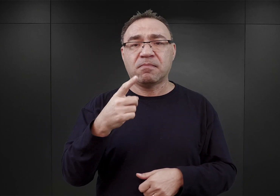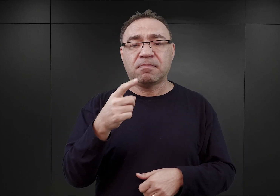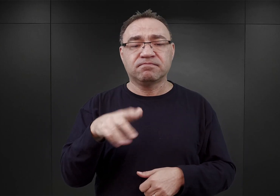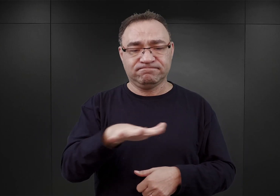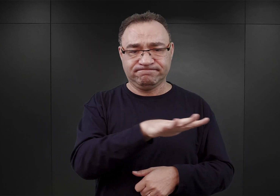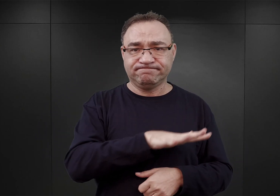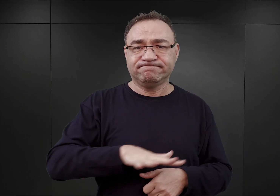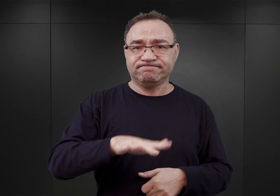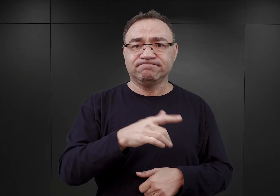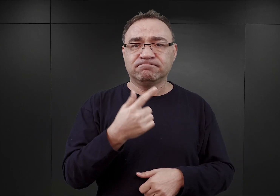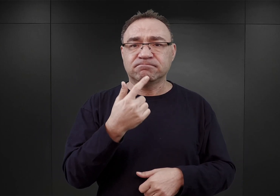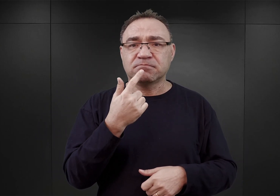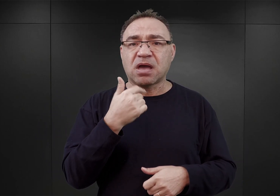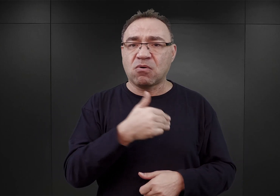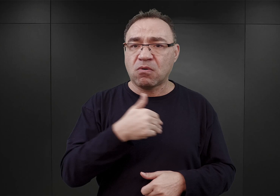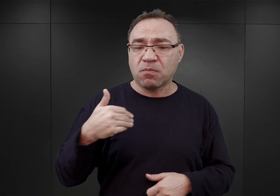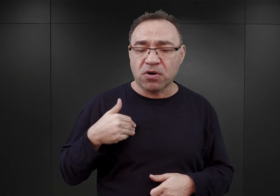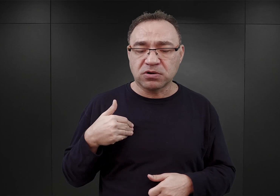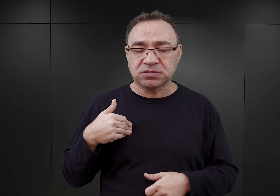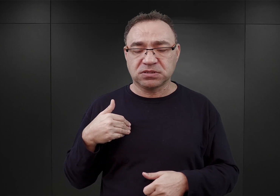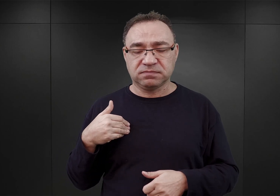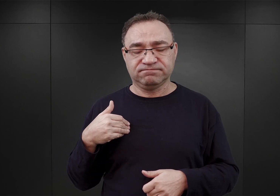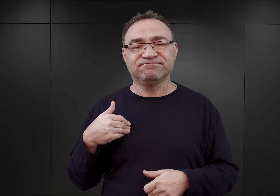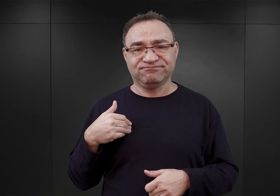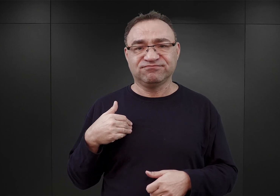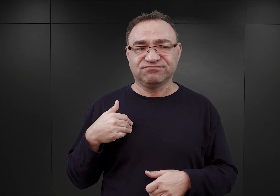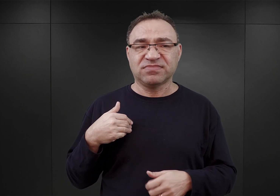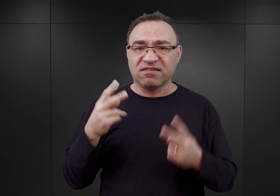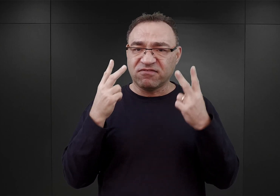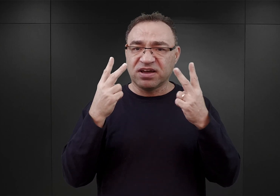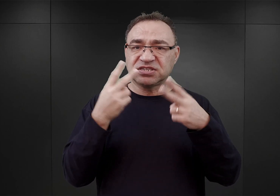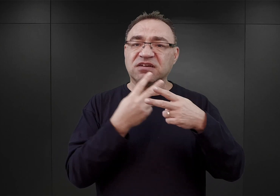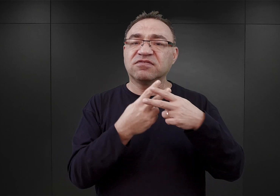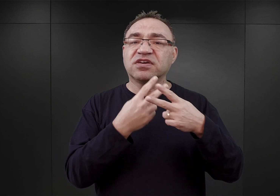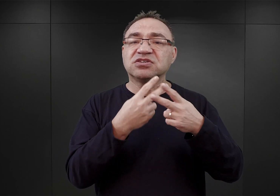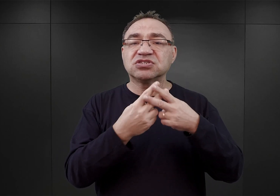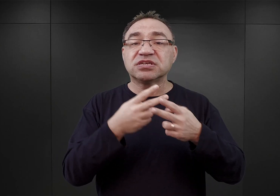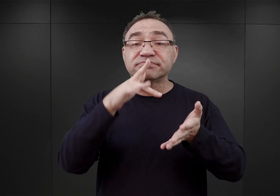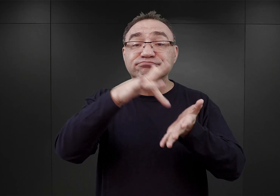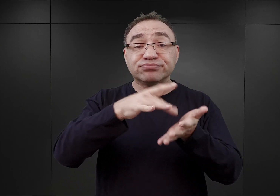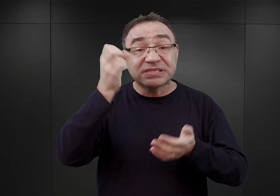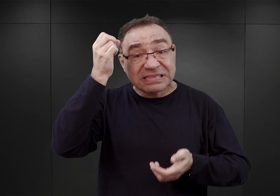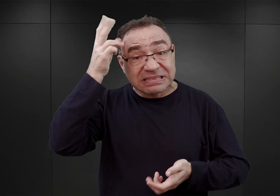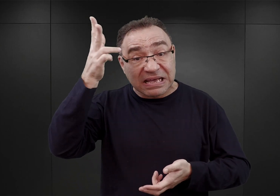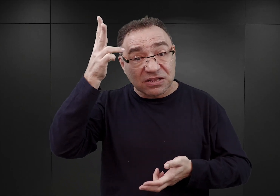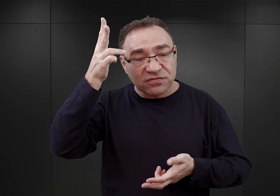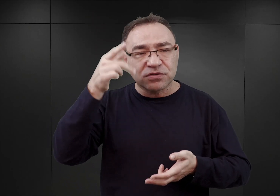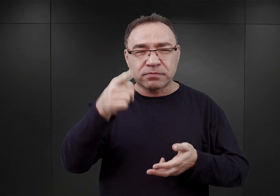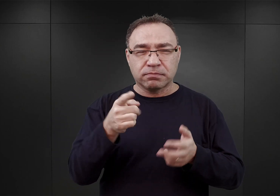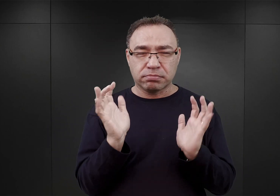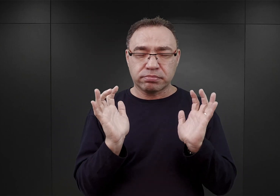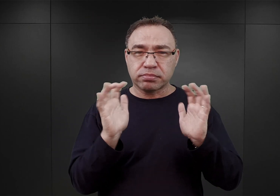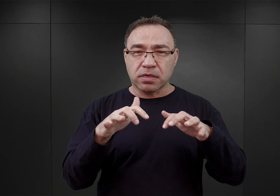Mam tu na myśli, rolę więzienia w Tarnowie, które stało się takim punktem zbornym dla wszystkich Polaków,